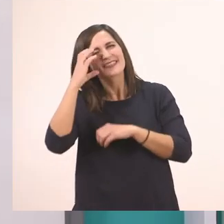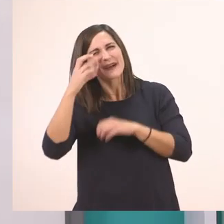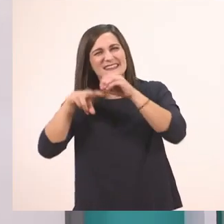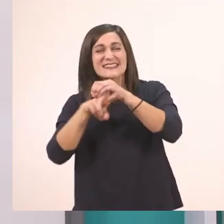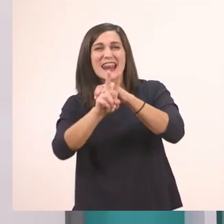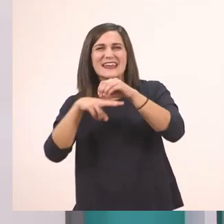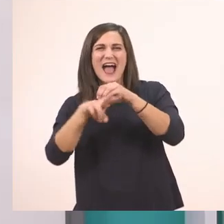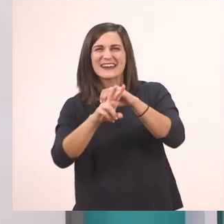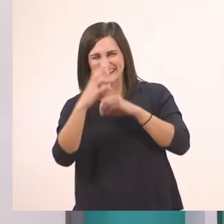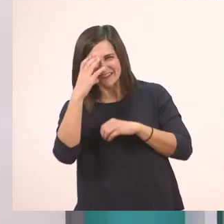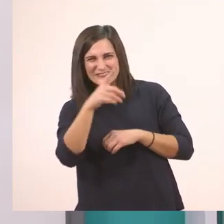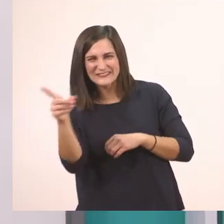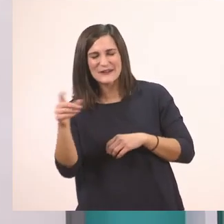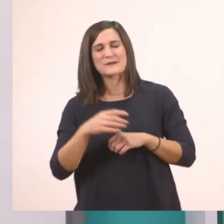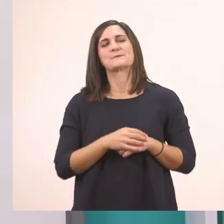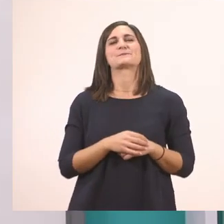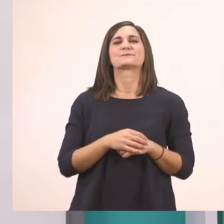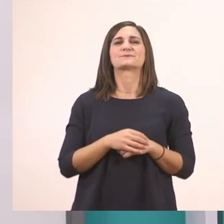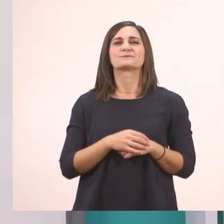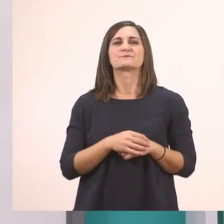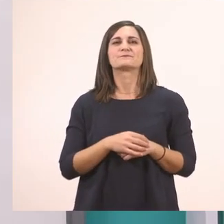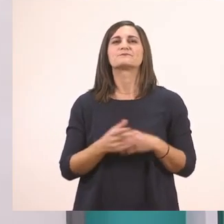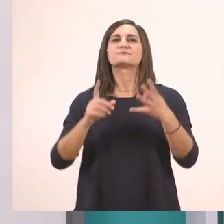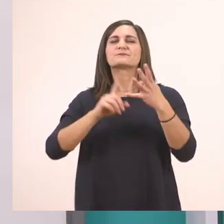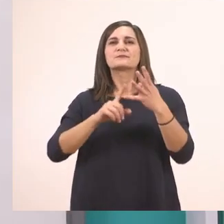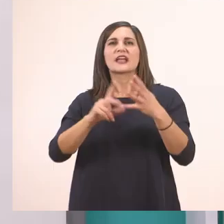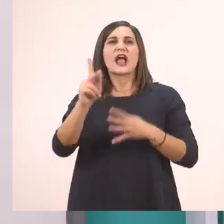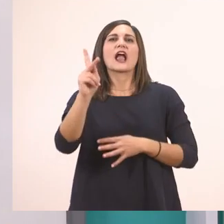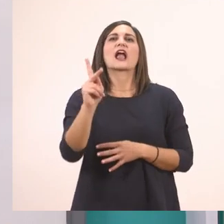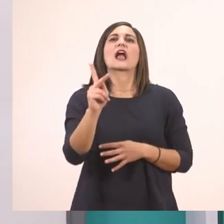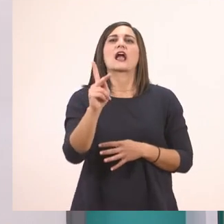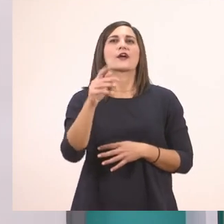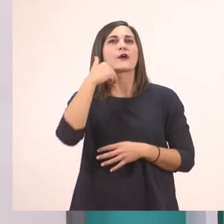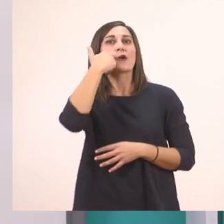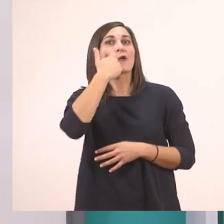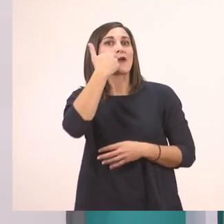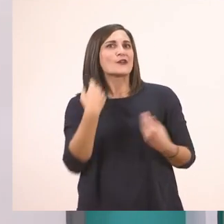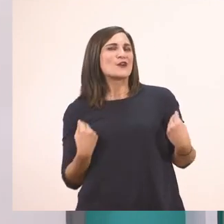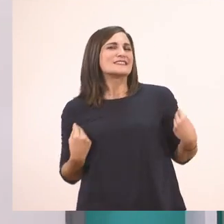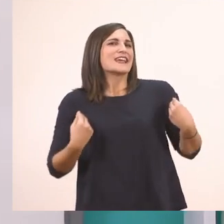Πολύ ωραία! Μετά το κ. Με το κόκκινο σακάκι τον κύριο;